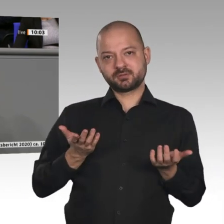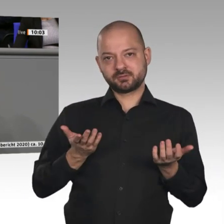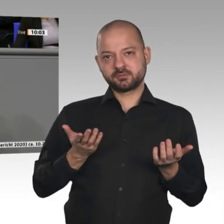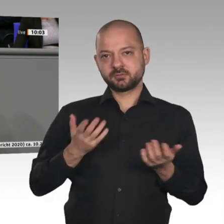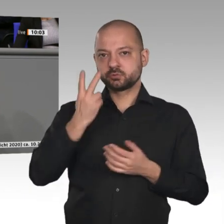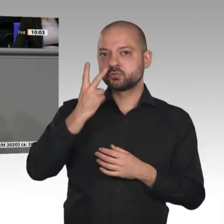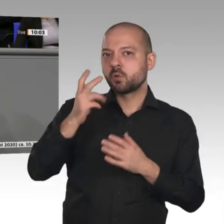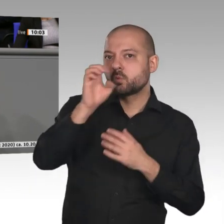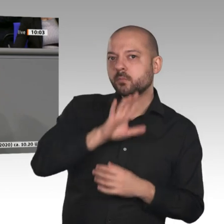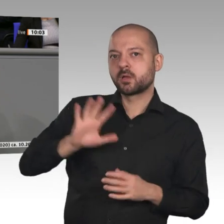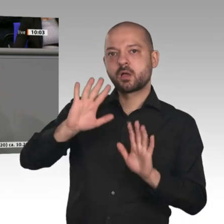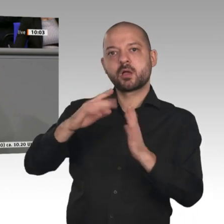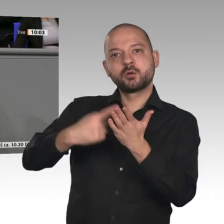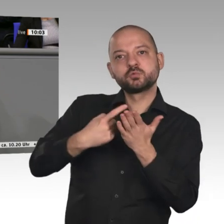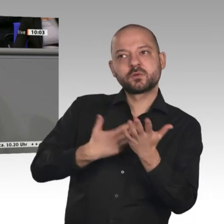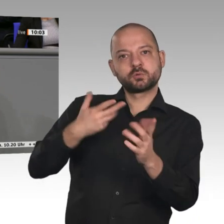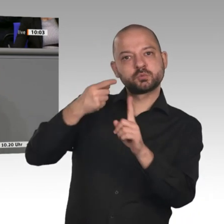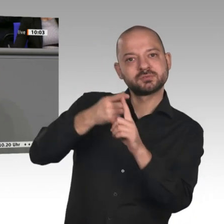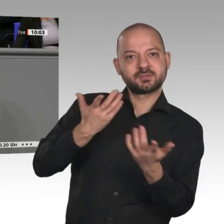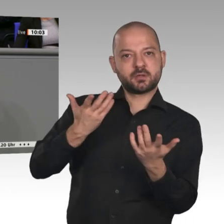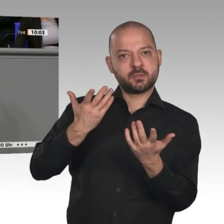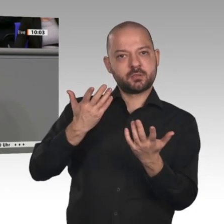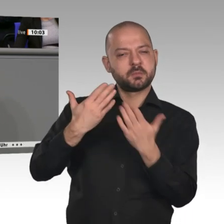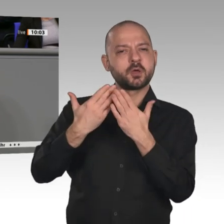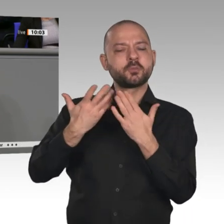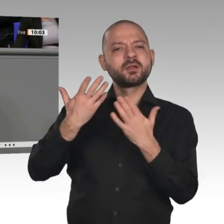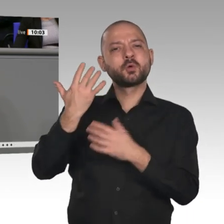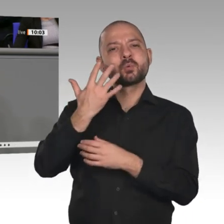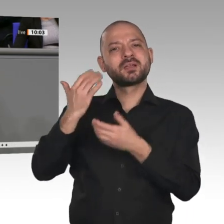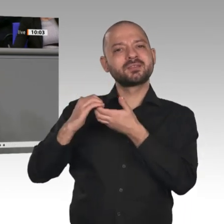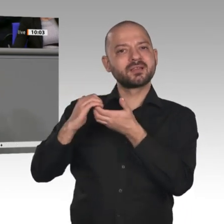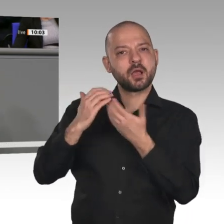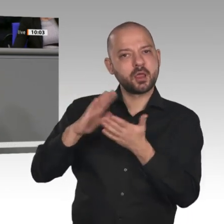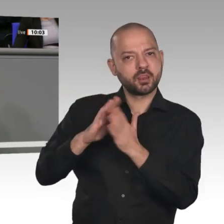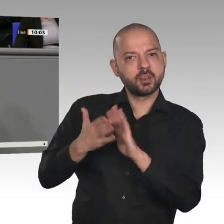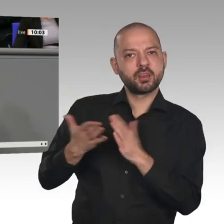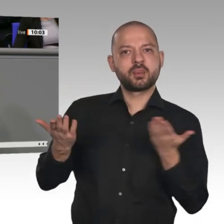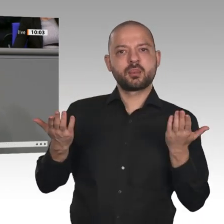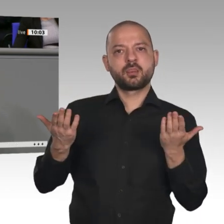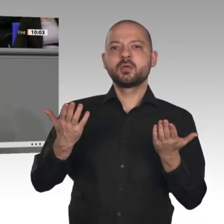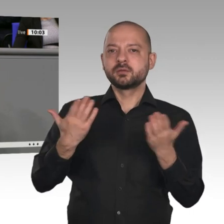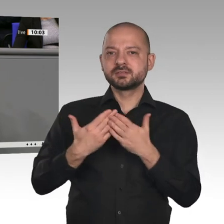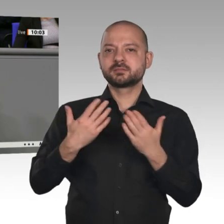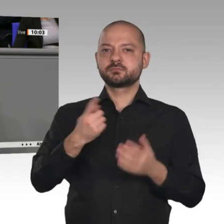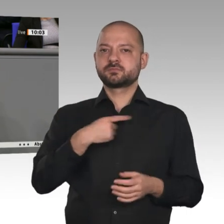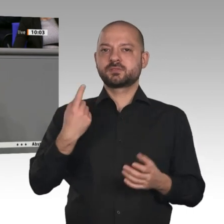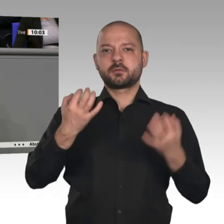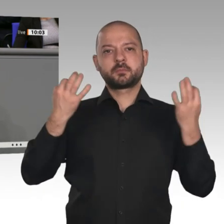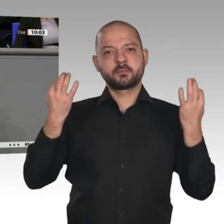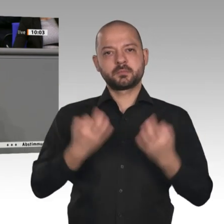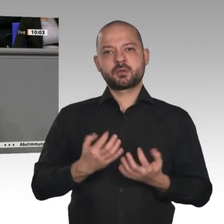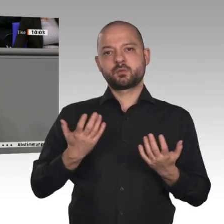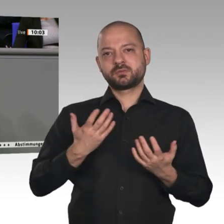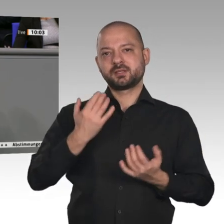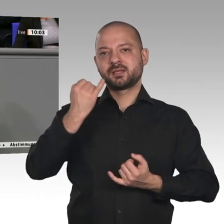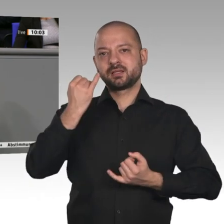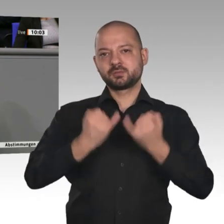Wir benötigen einen europäischen Industriestrompreis, der im Vergleich zu